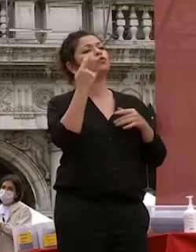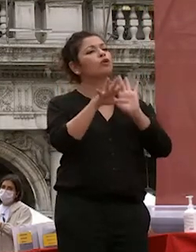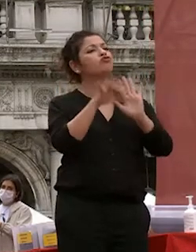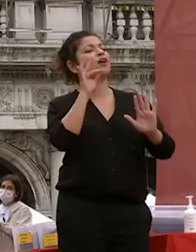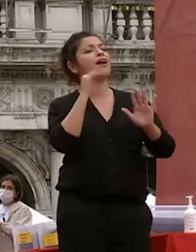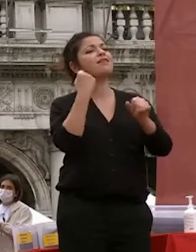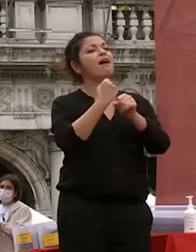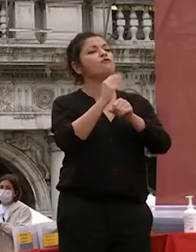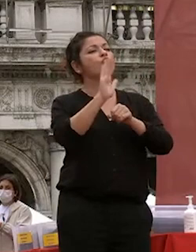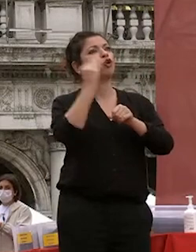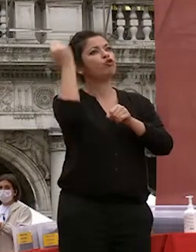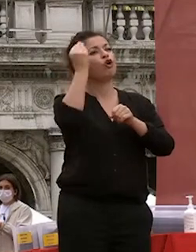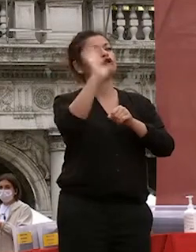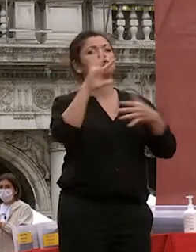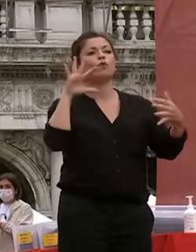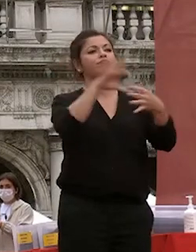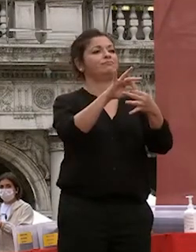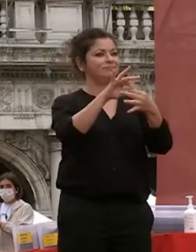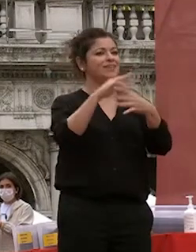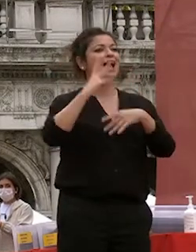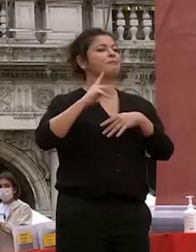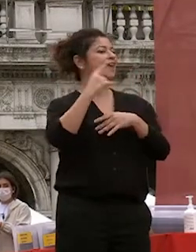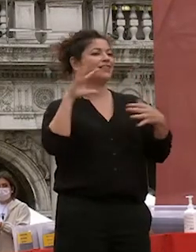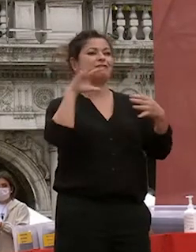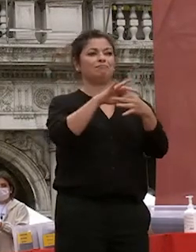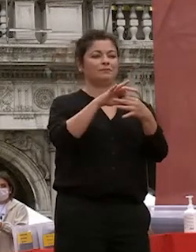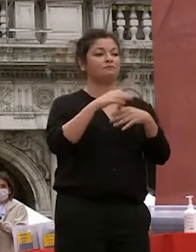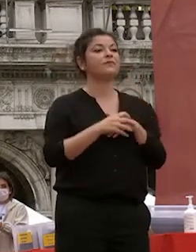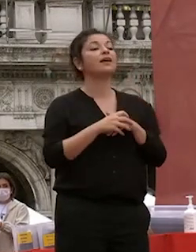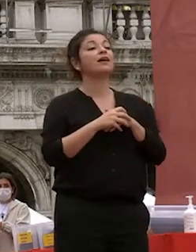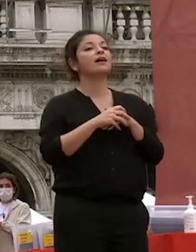ai vostri sogni alla vostra aspettative noi abbiamo condotto